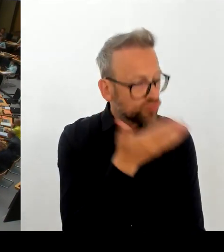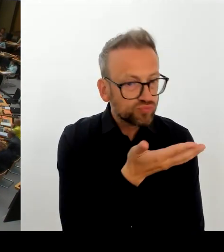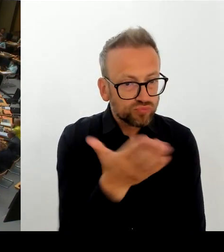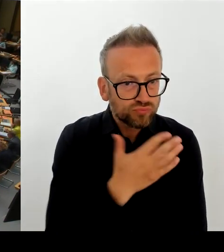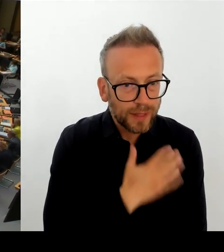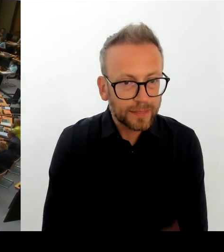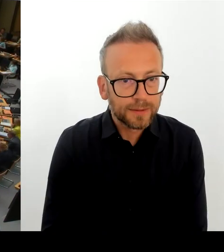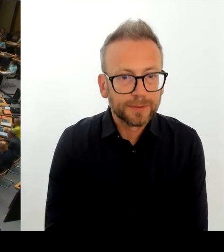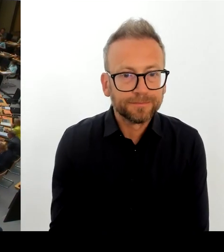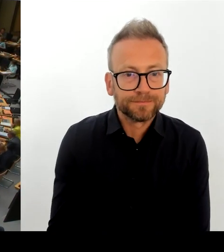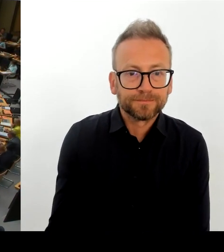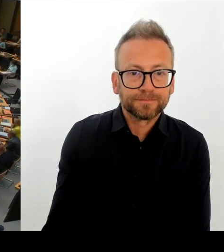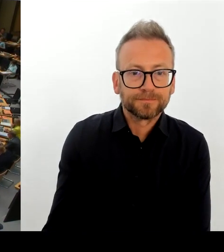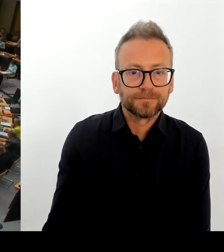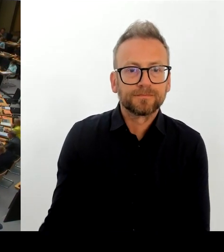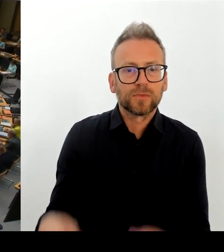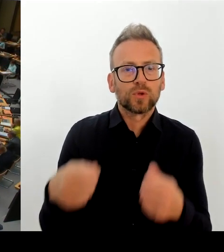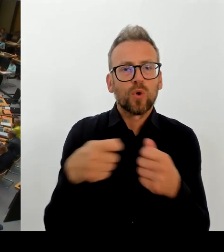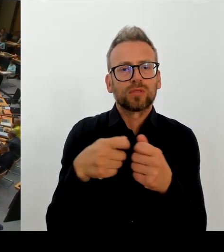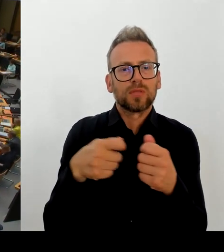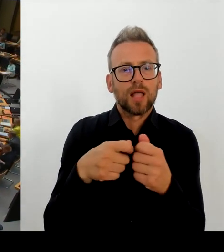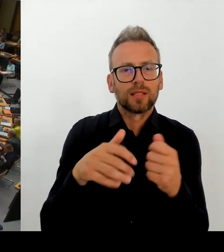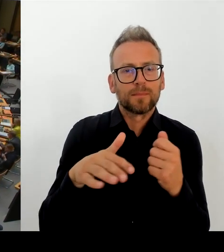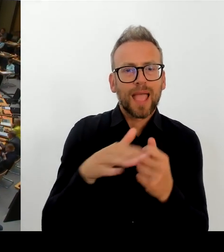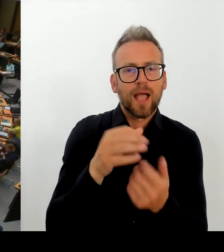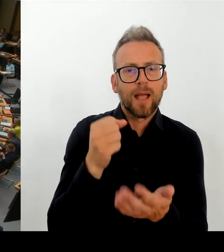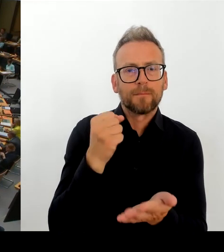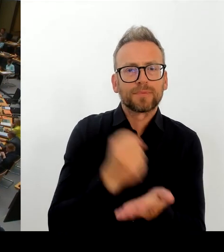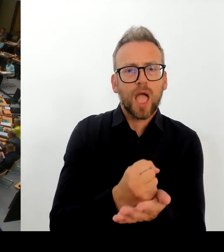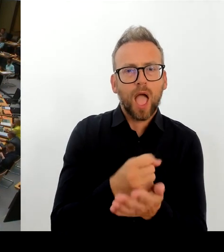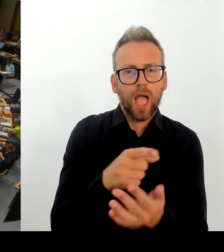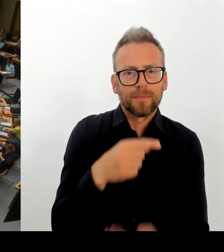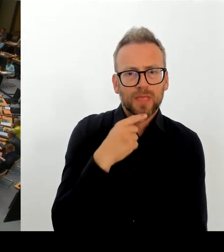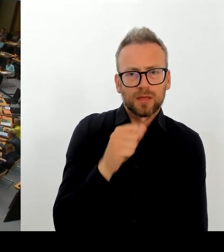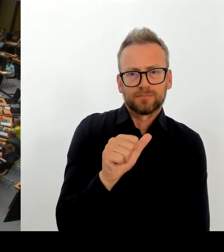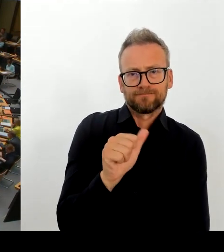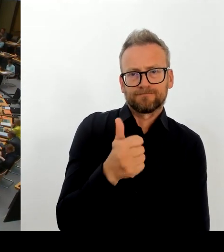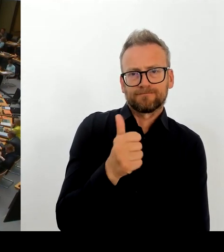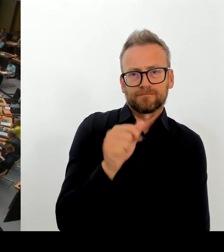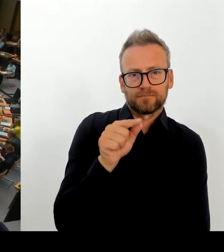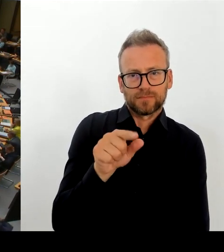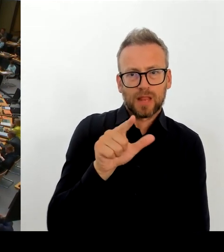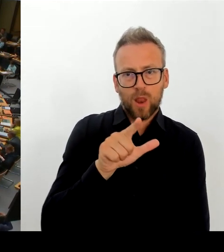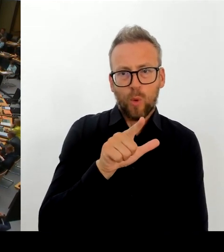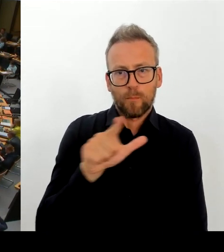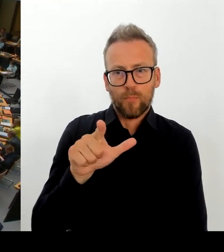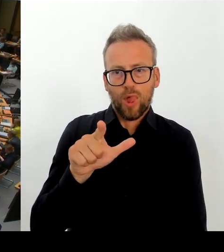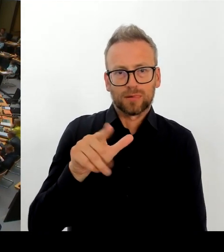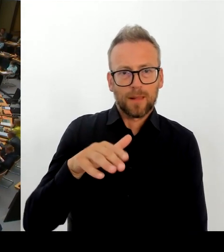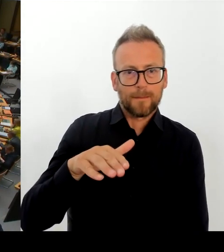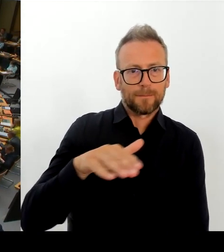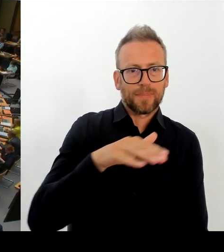tut der Senat konkret um den dringend benötigten Drogenkonsumraum und die entsprechenden Beratungsangebote am Leopoldplatz umzusetzen?